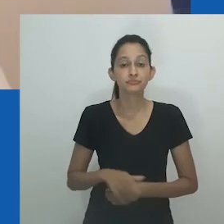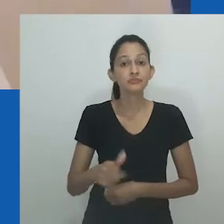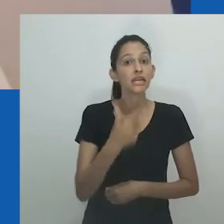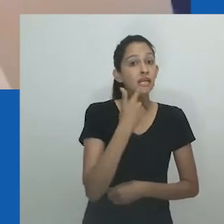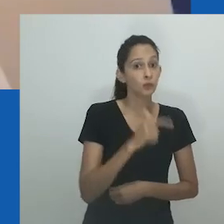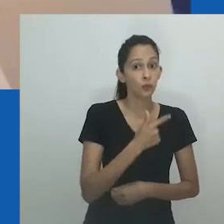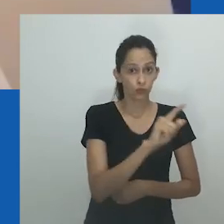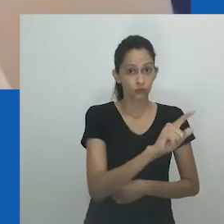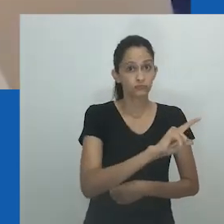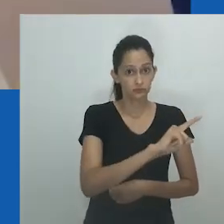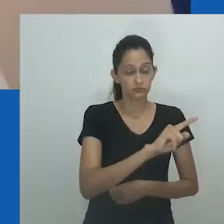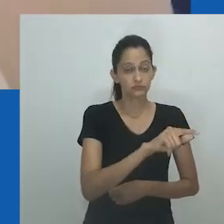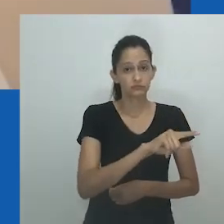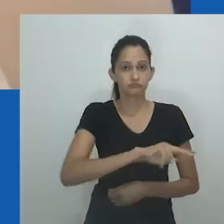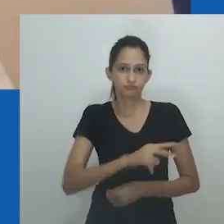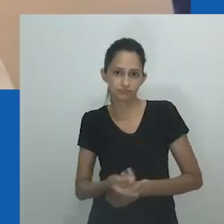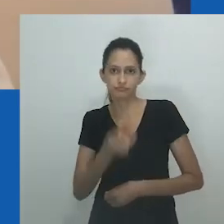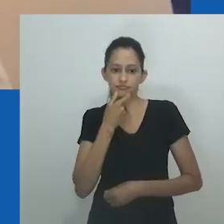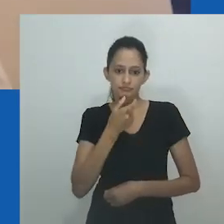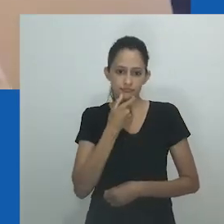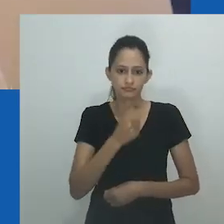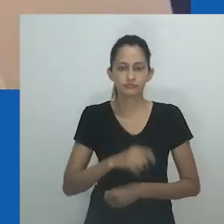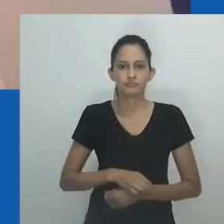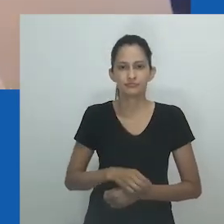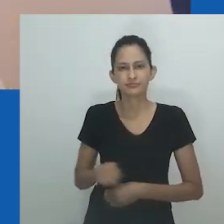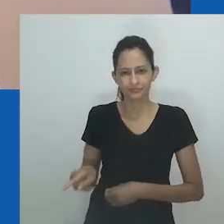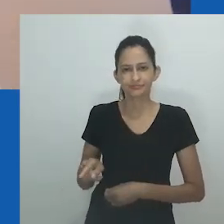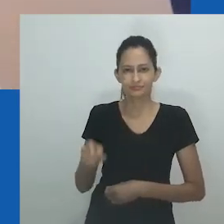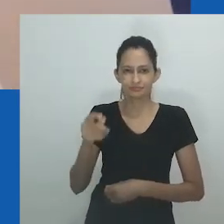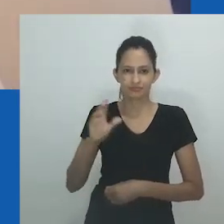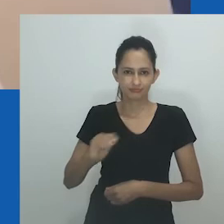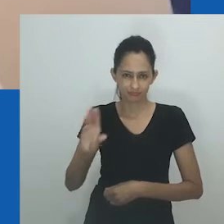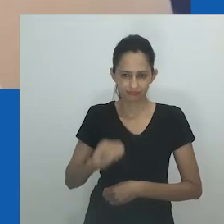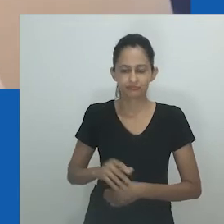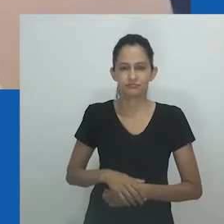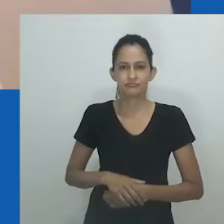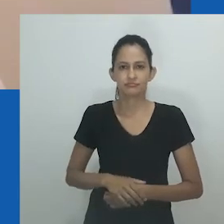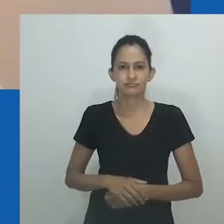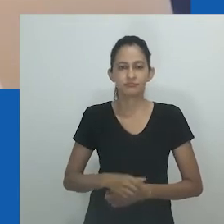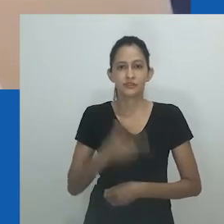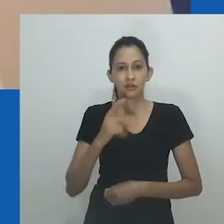Eu vou ler esse trecho. Foi traduzido de isiXhosa pro inglês.